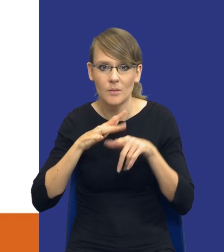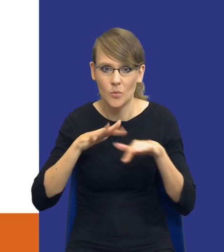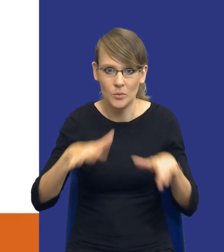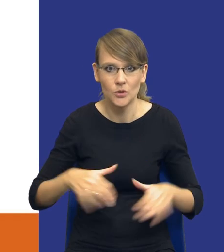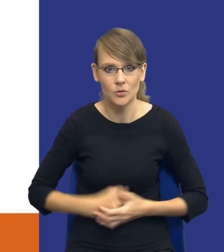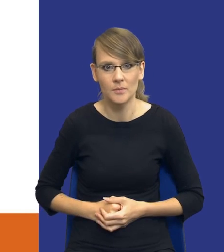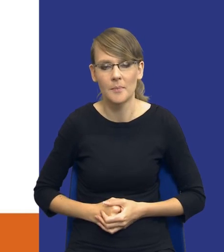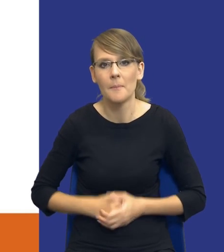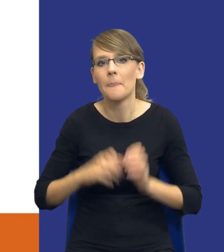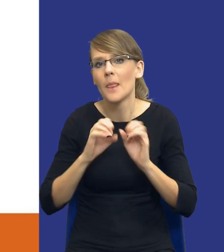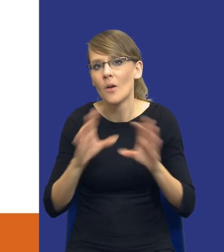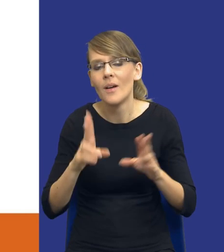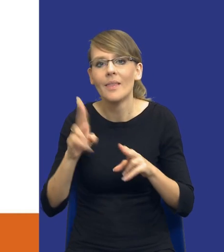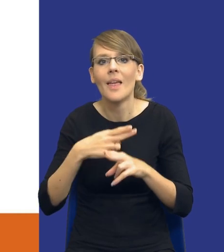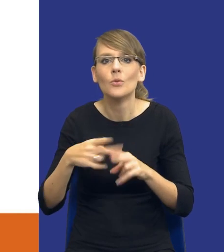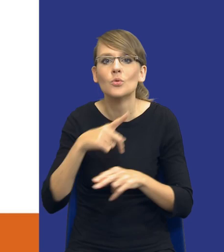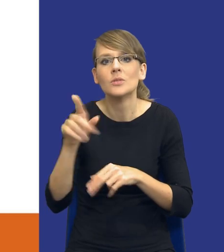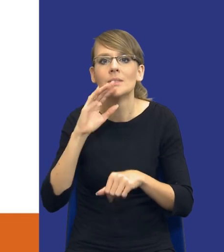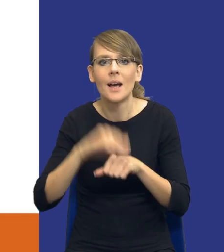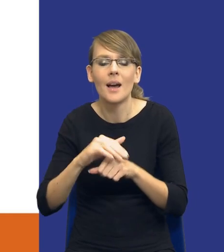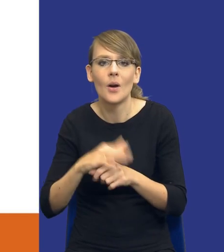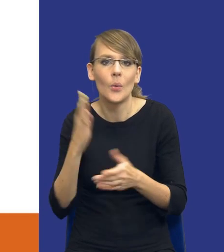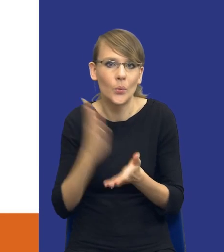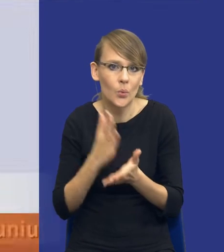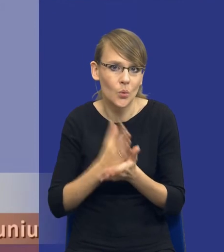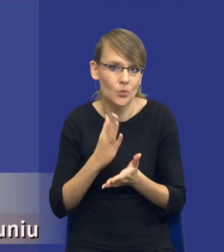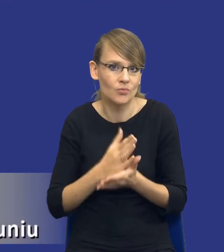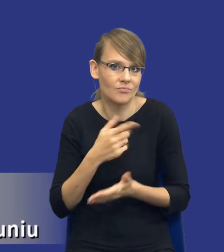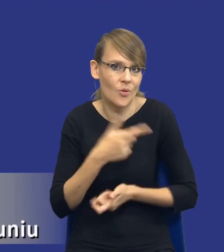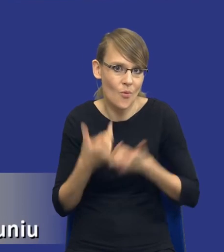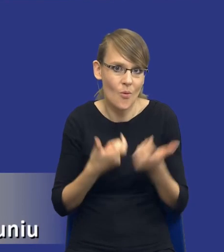Oczywiście niektórzy zamawiający już te rozwiązania stosują, rzeczywiście robią